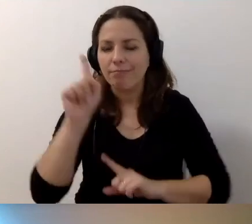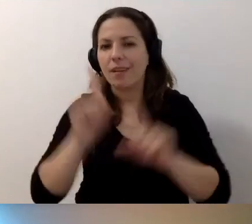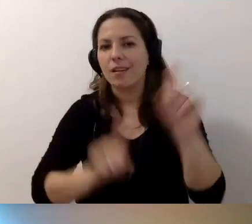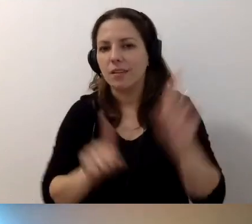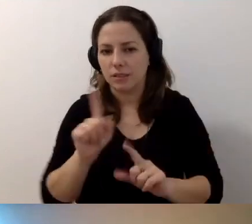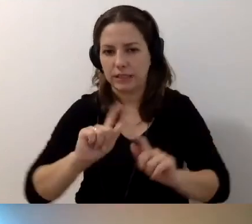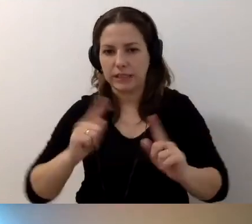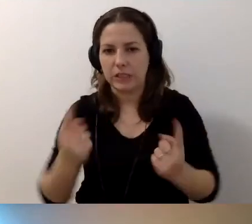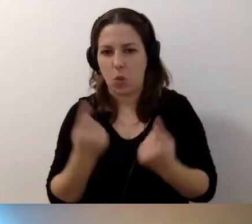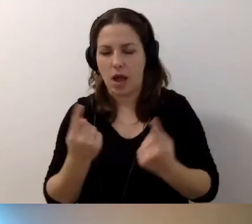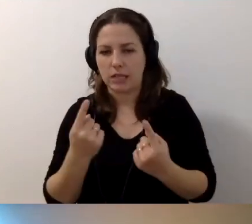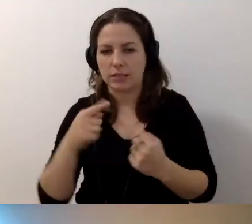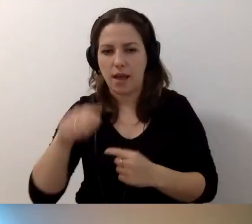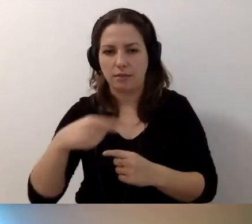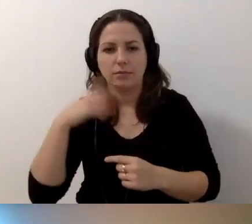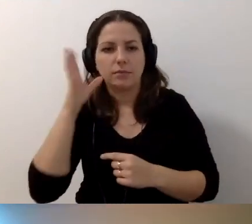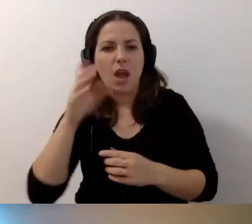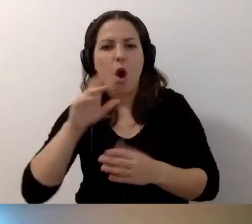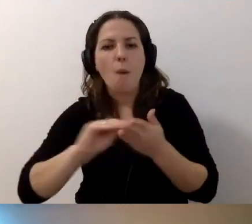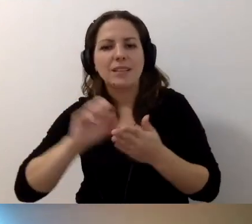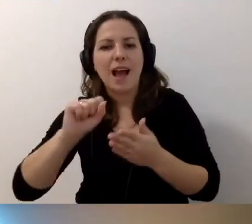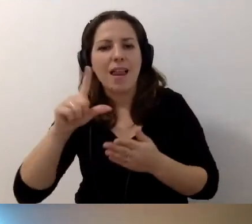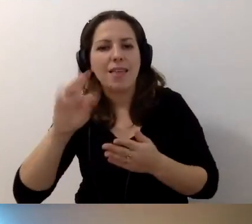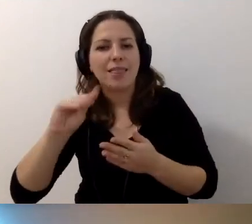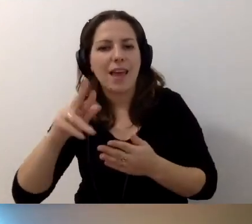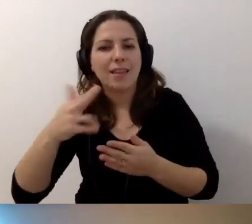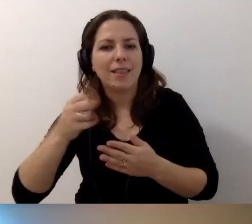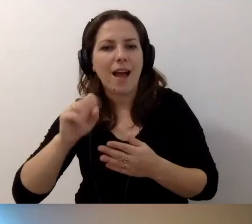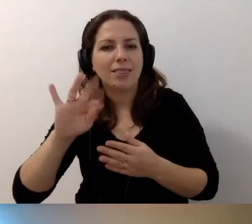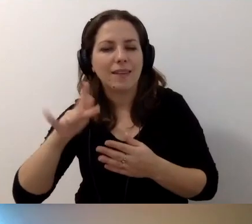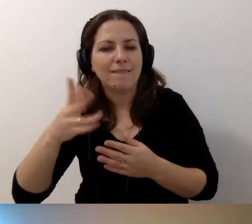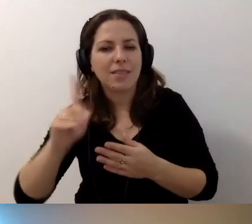kiedy opis alternatywny powinien być równy audiodeskrypcji.